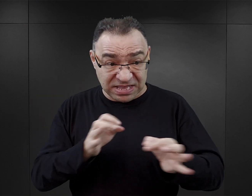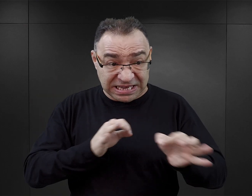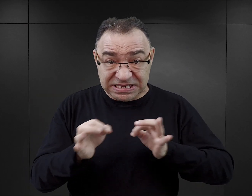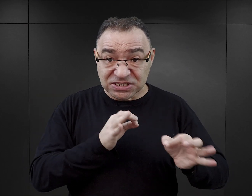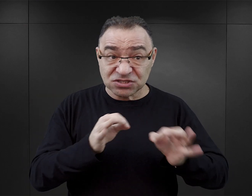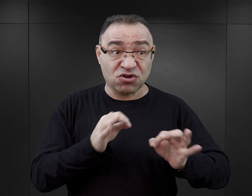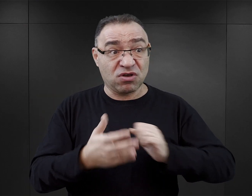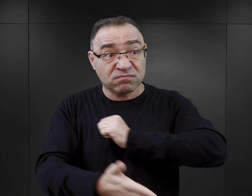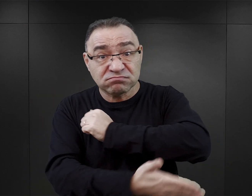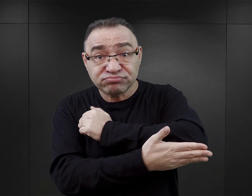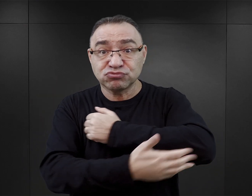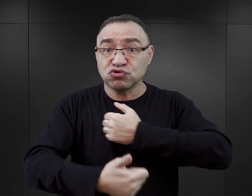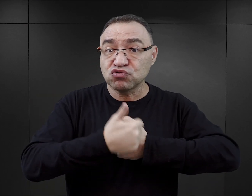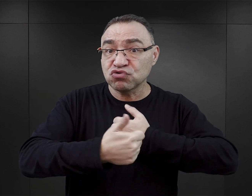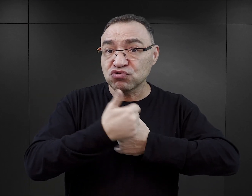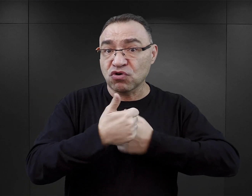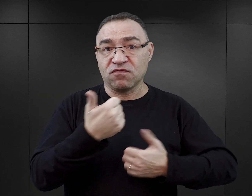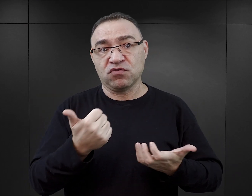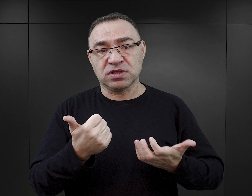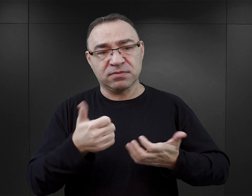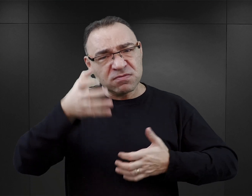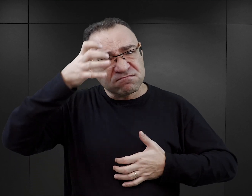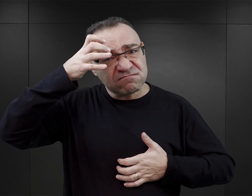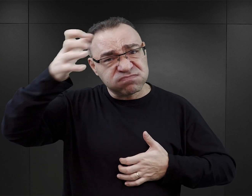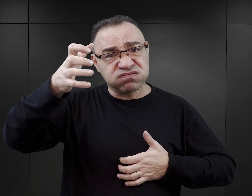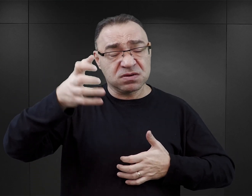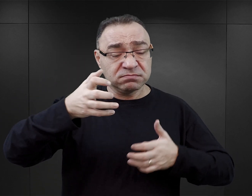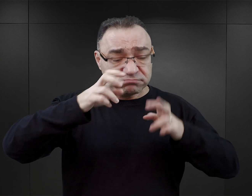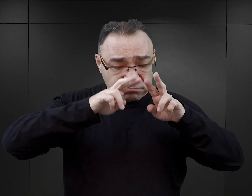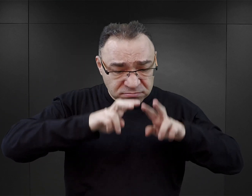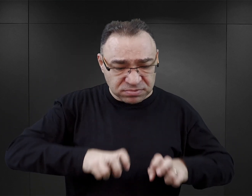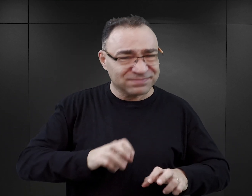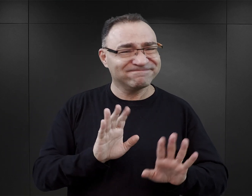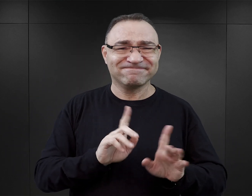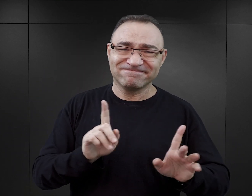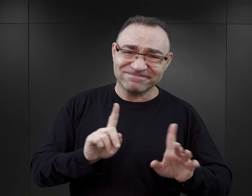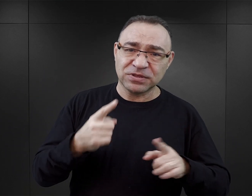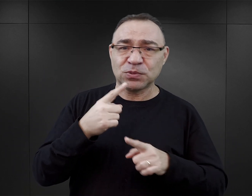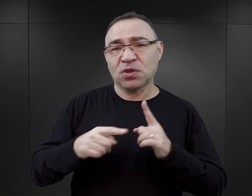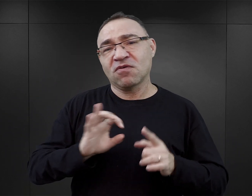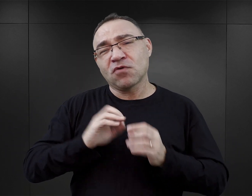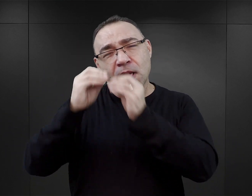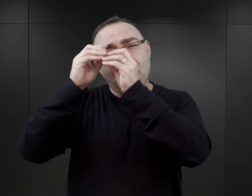nie w oparciu o jakąś swoją głęboką wiedzę na temat Auschwitz, tylko w oparciu o własną wyobraźnię,